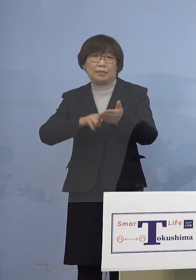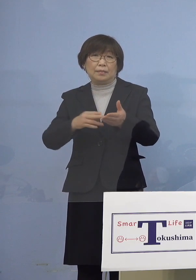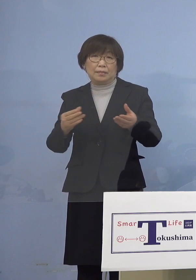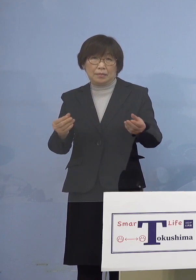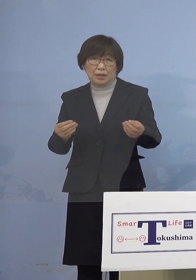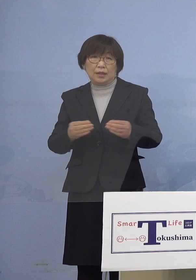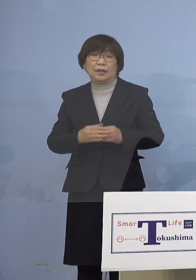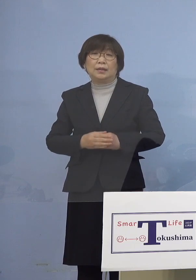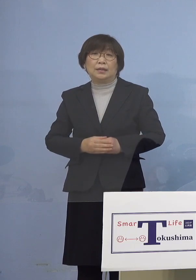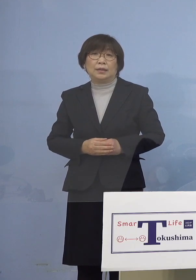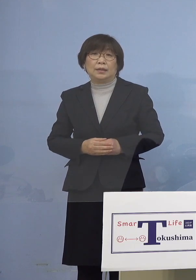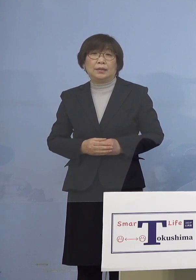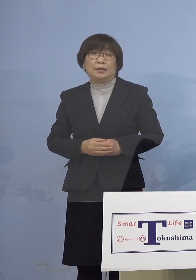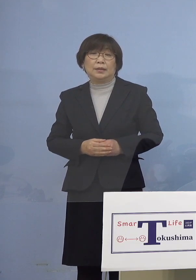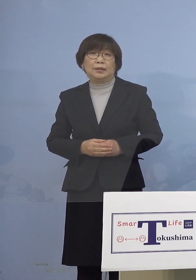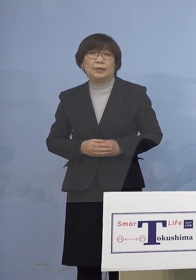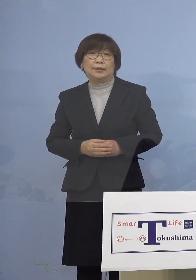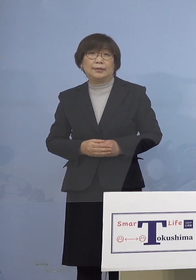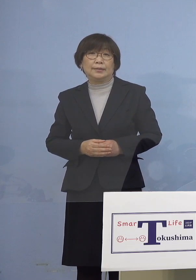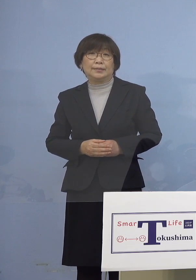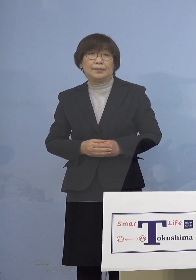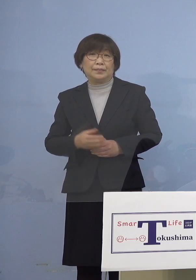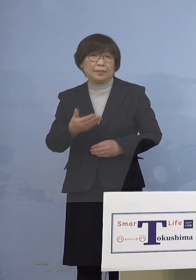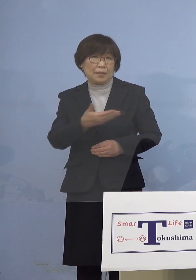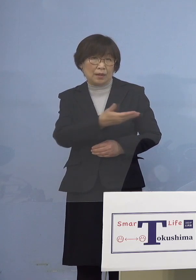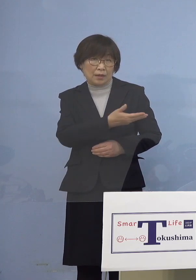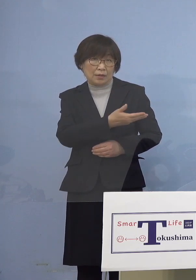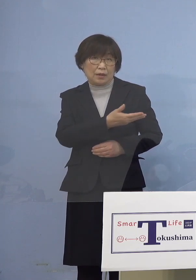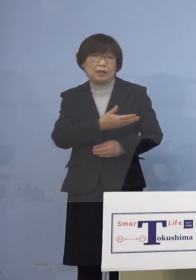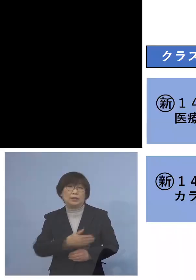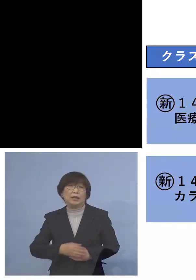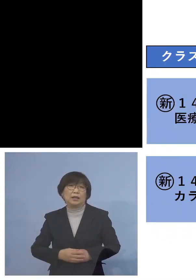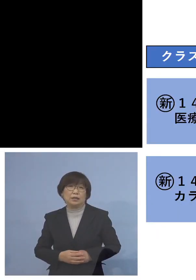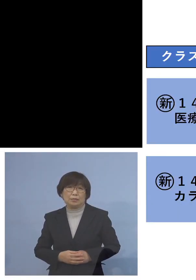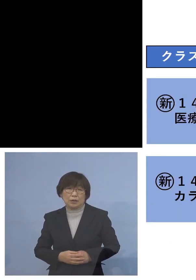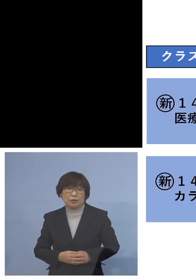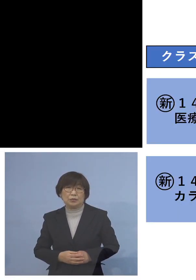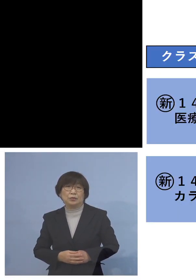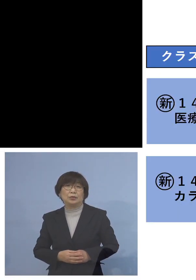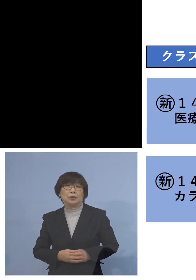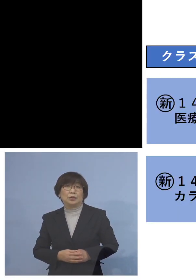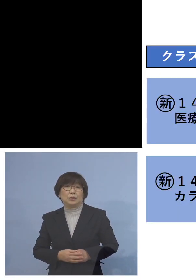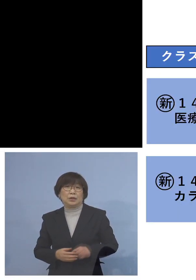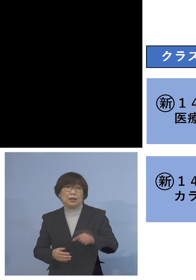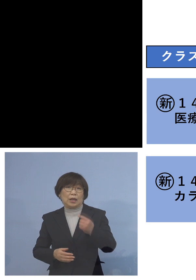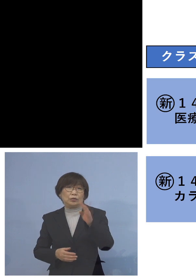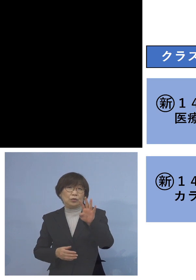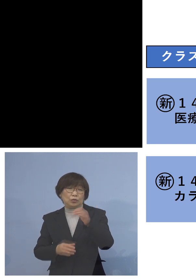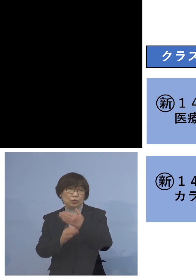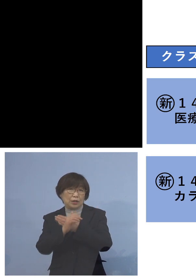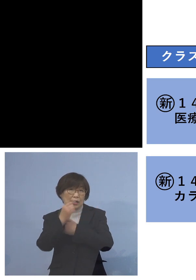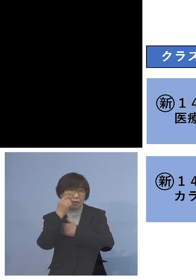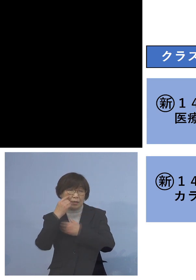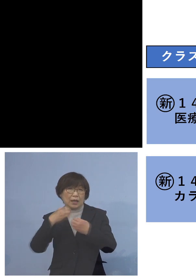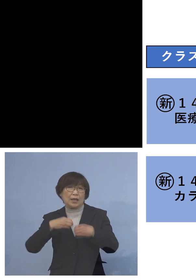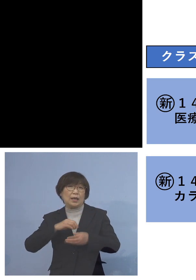ということでこちらご覧いただきます まず「140例目医療機関クラスター」